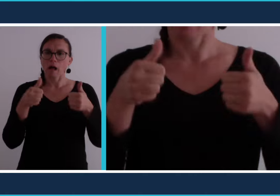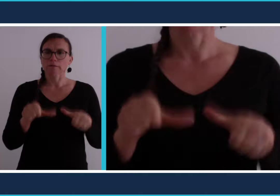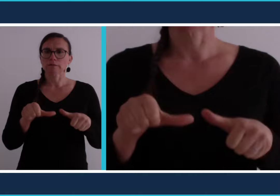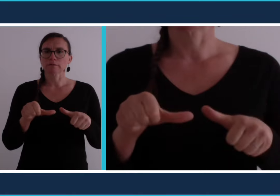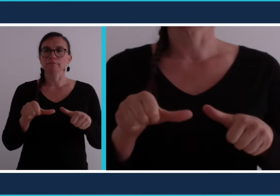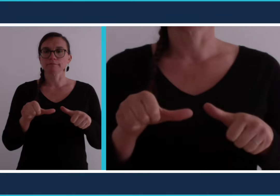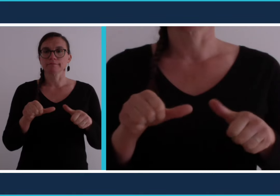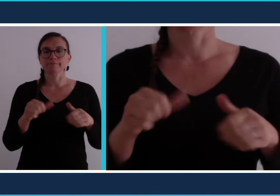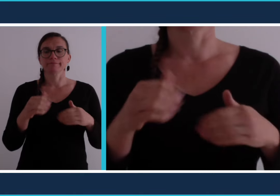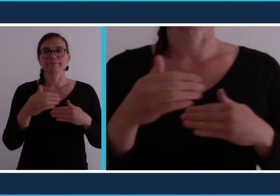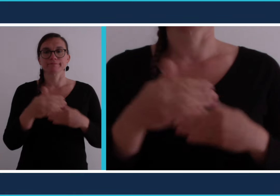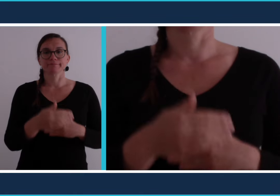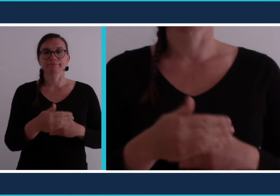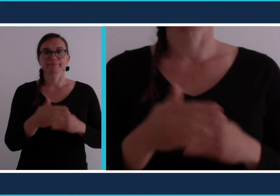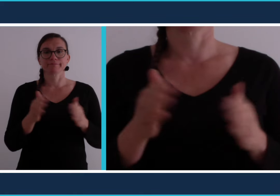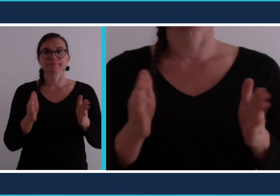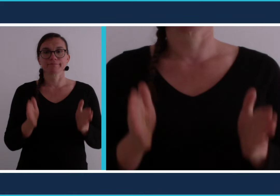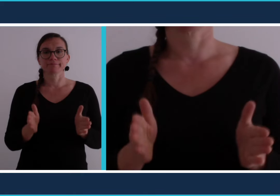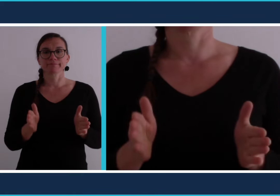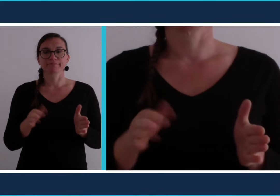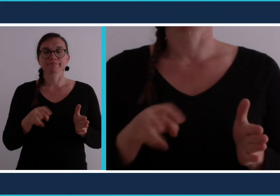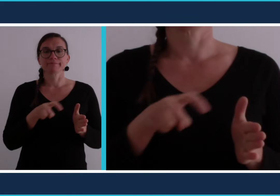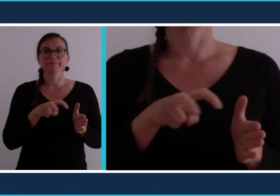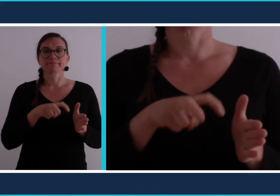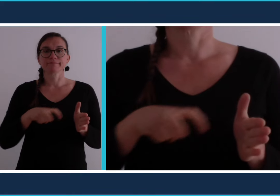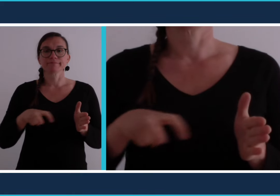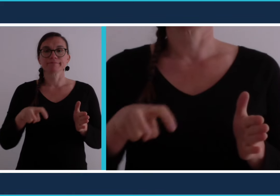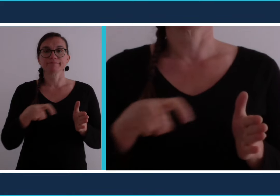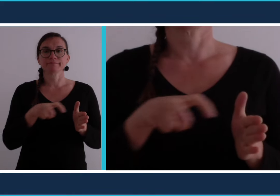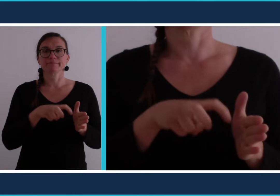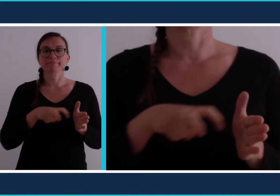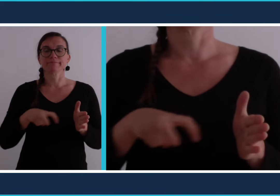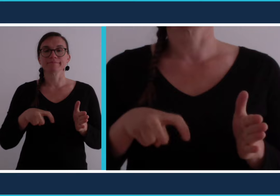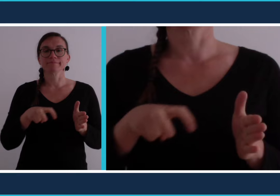ou son appartement [confinement]